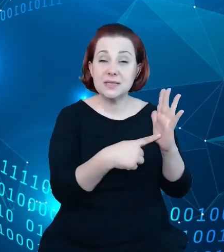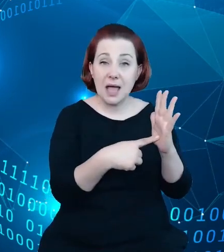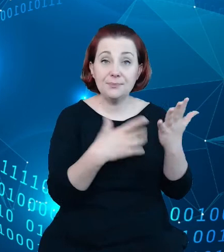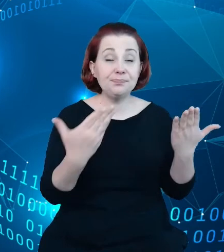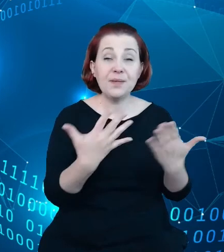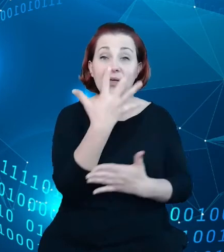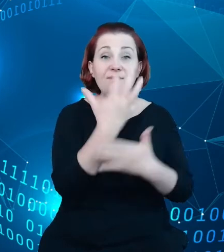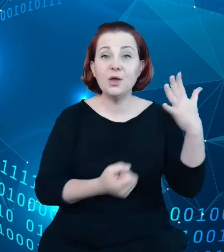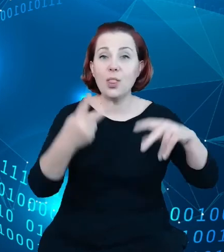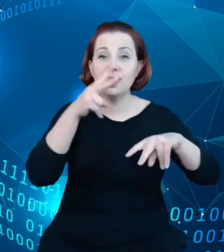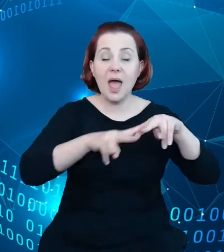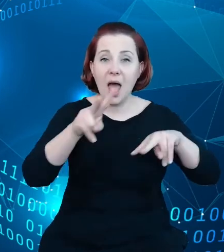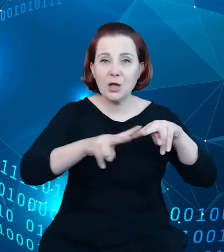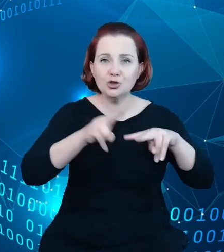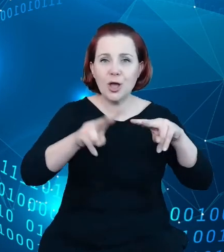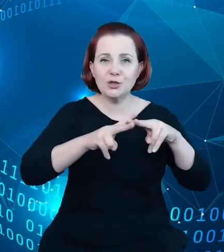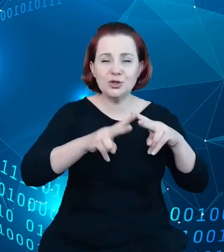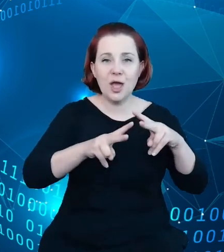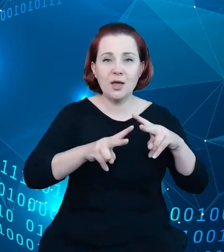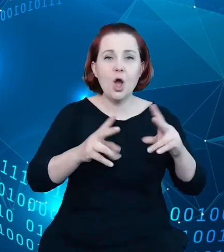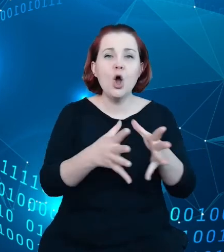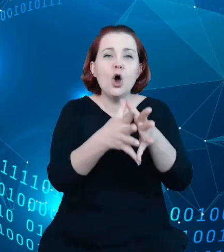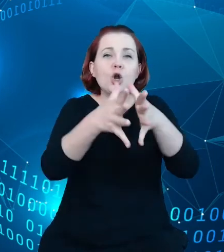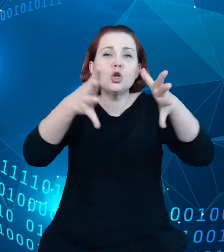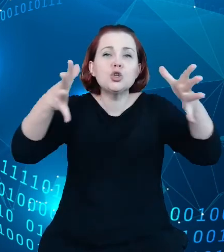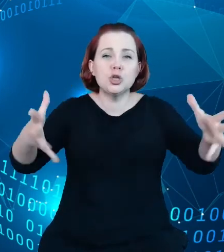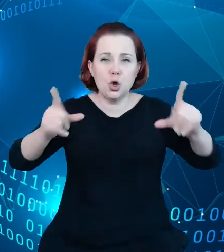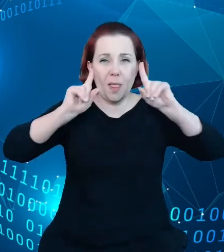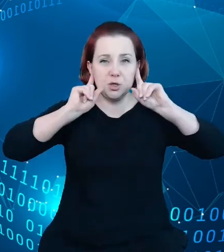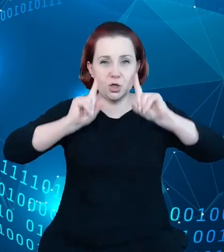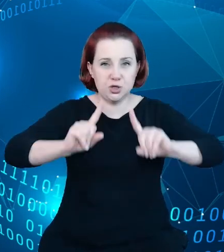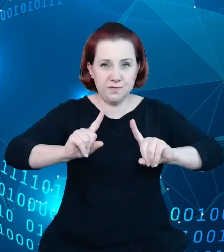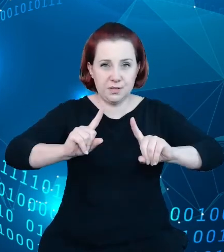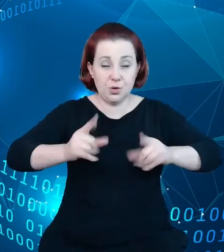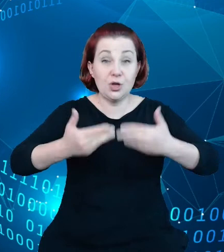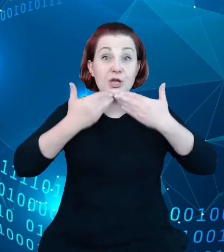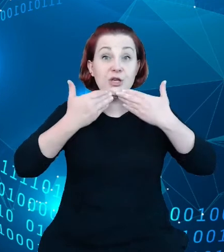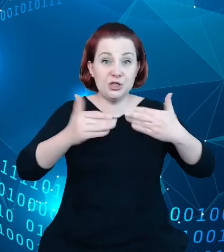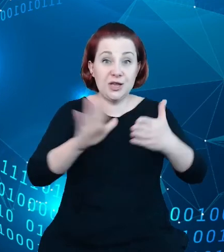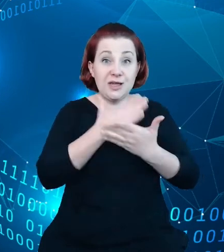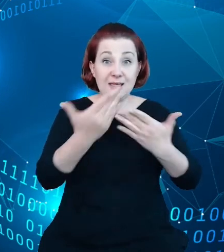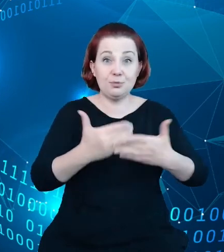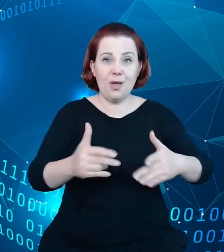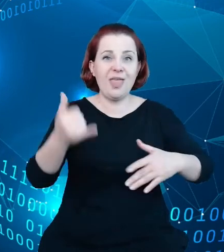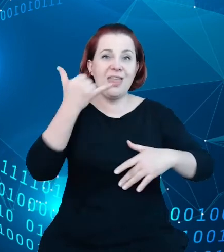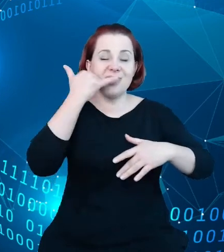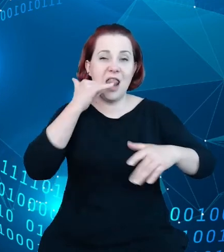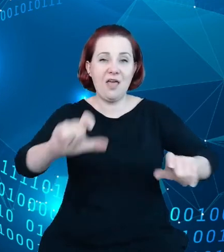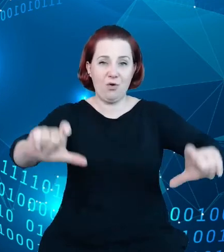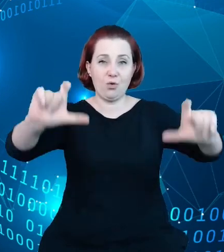rozszerzonej rzeczywistości i poprzez nakierowanie smartfona na obiekt hotelarski